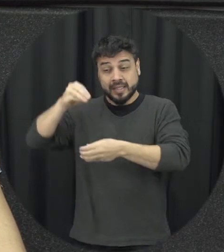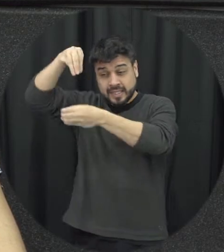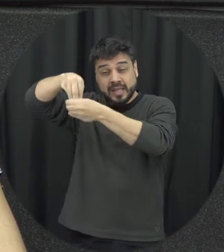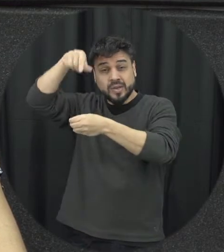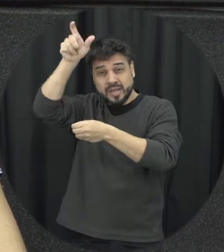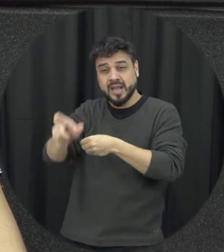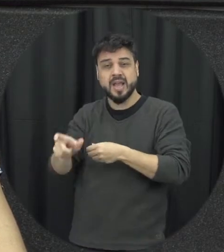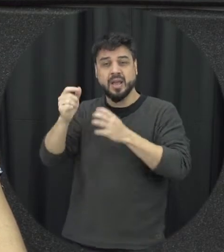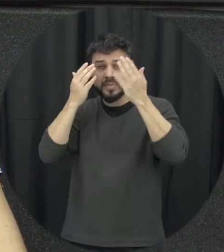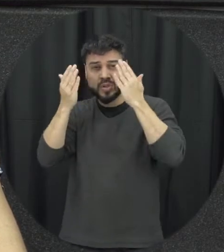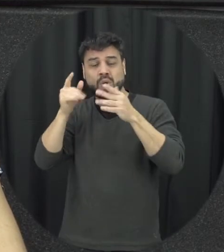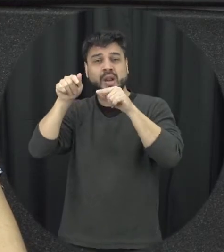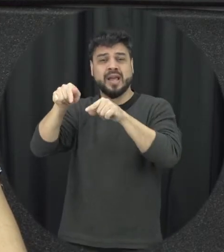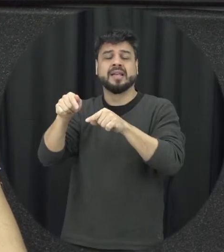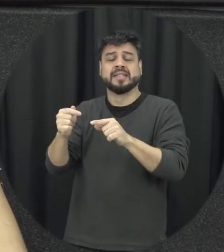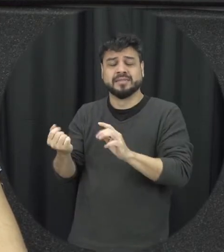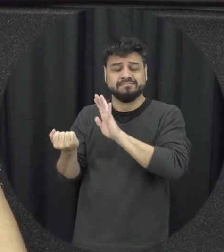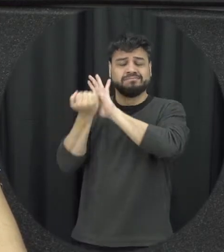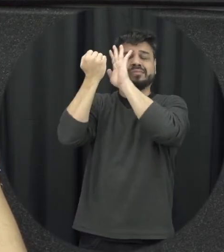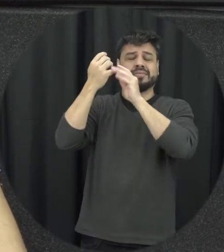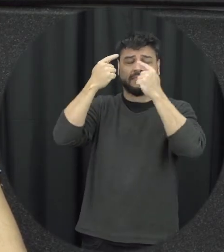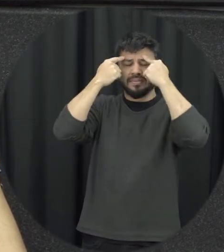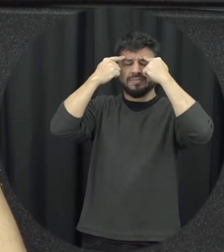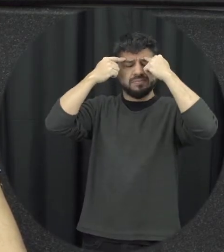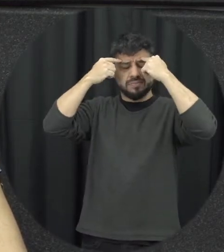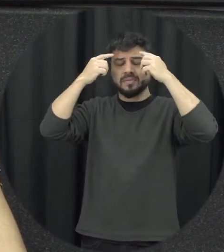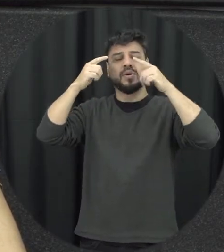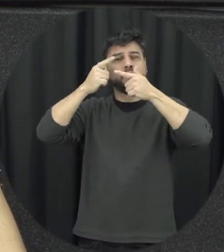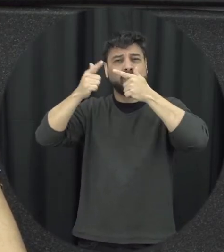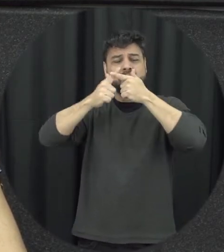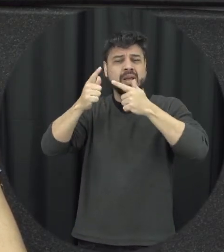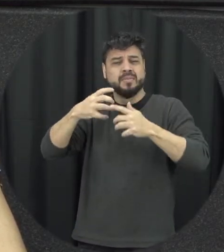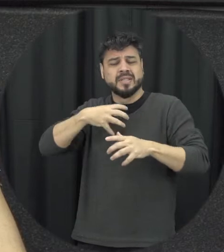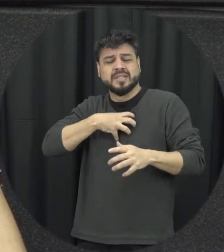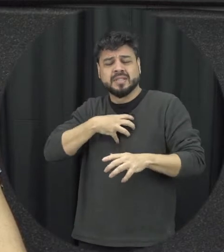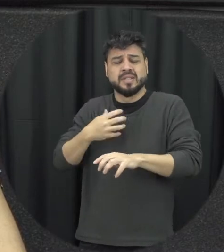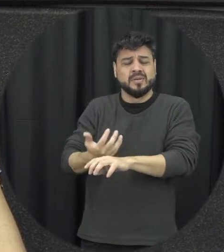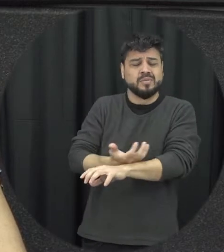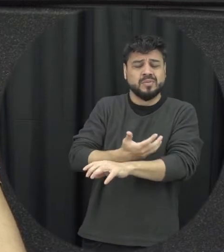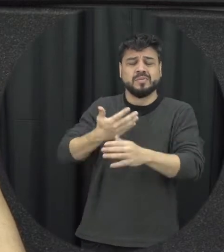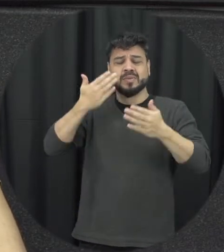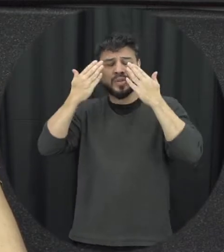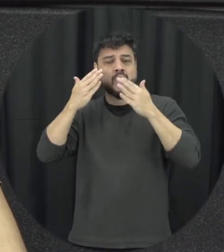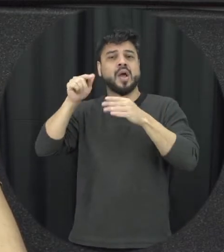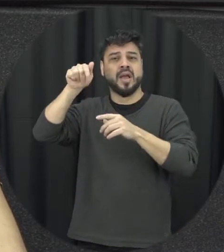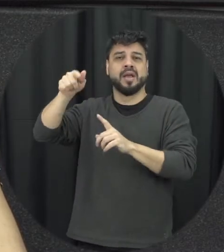está sofrendo violência e se o impacto um dano emocional psicológico que afeta a autoestima